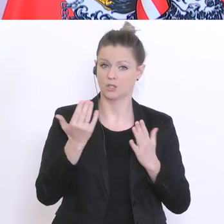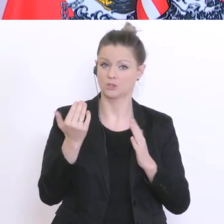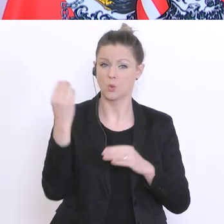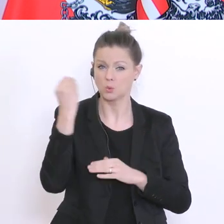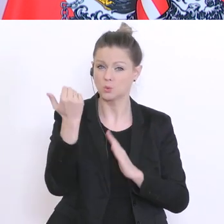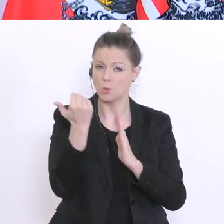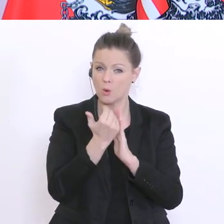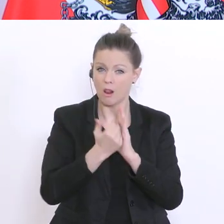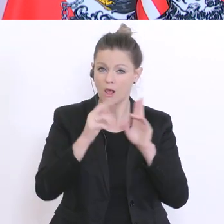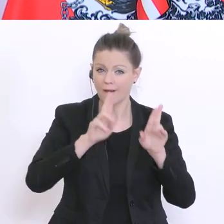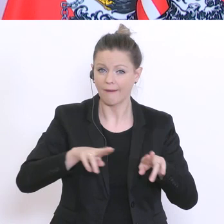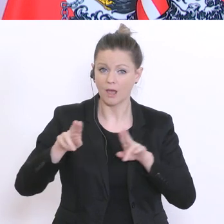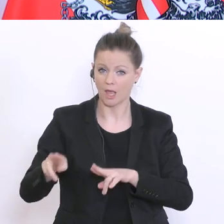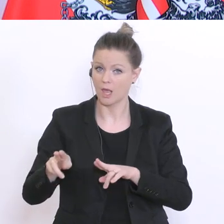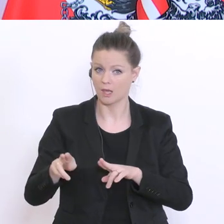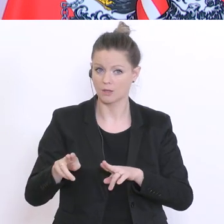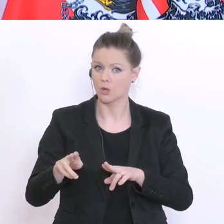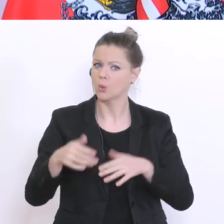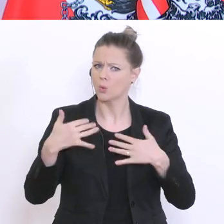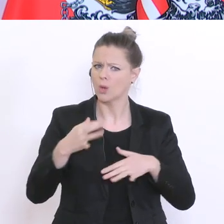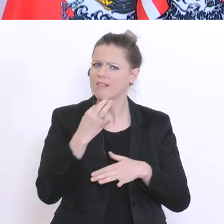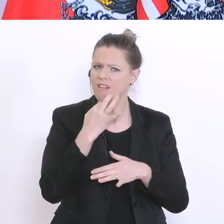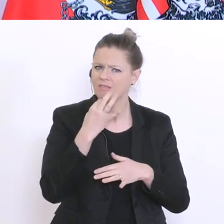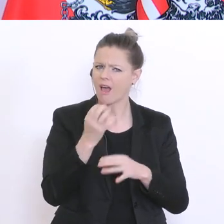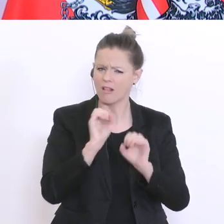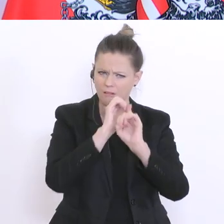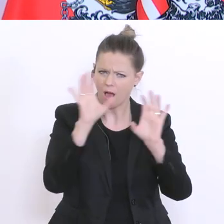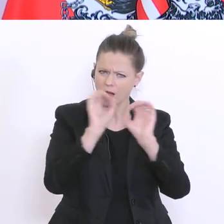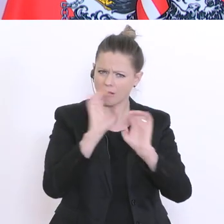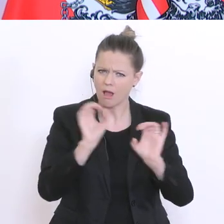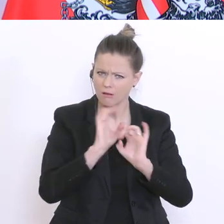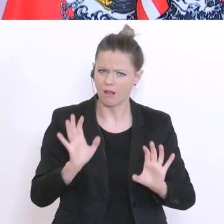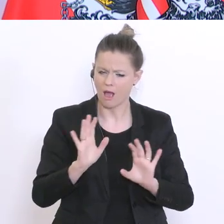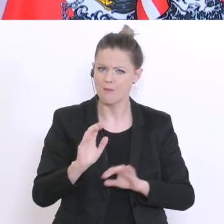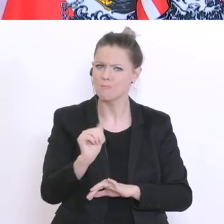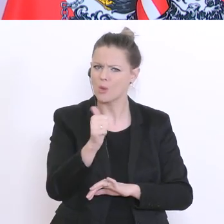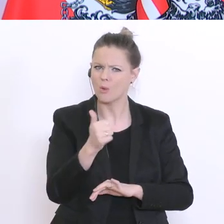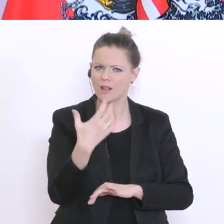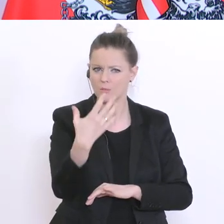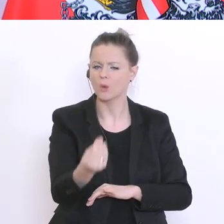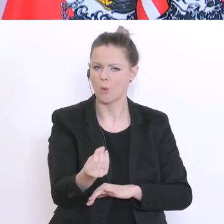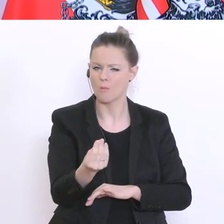lässt hier bei der Leistungsbeurteilung uns einen großen Spielraum. Und wir werden diesen Spielraum